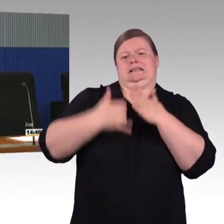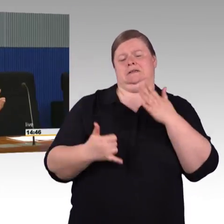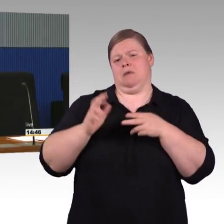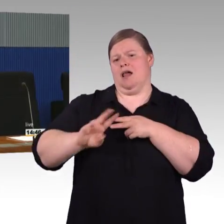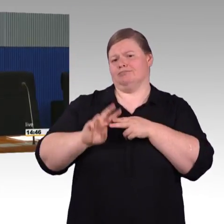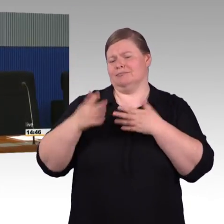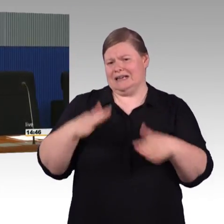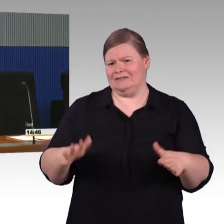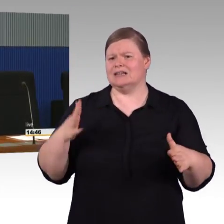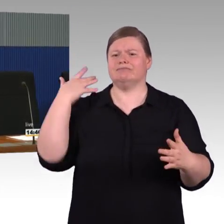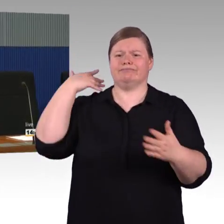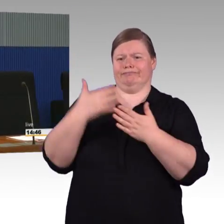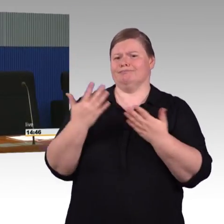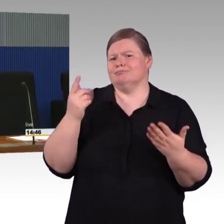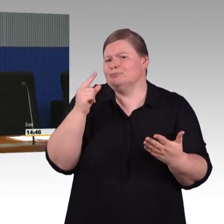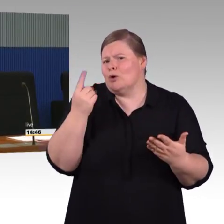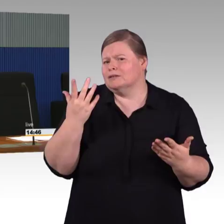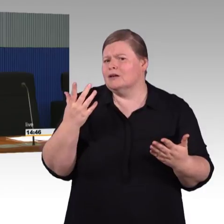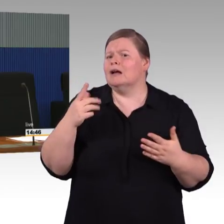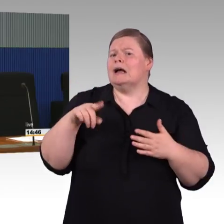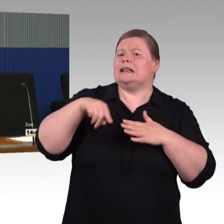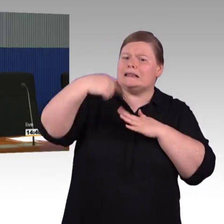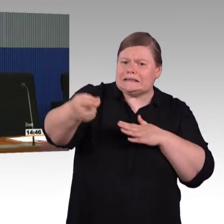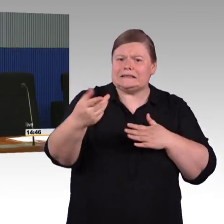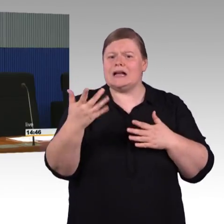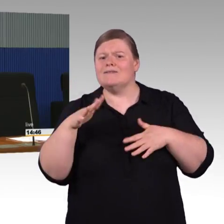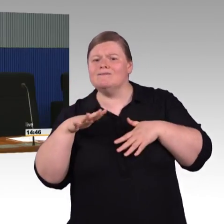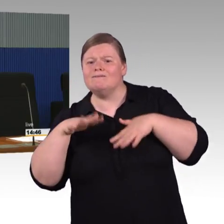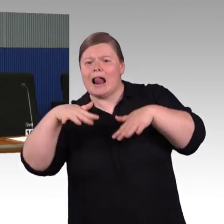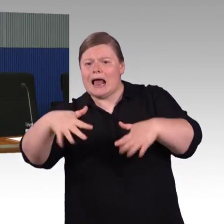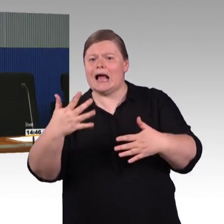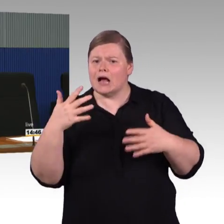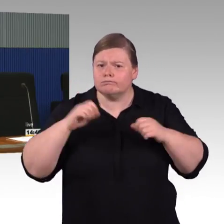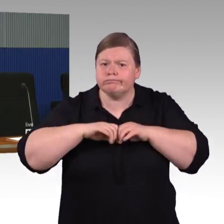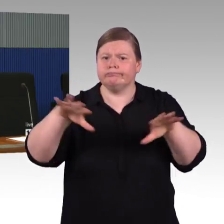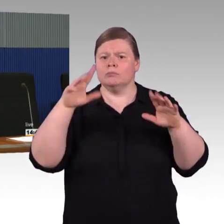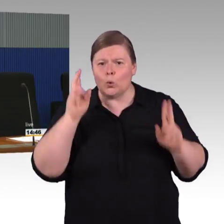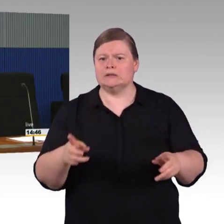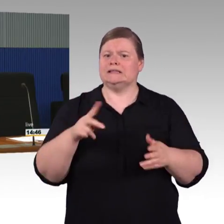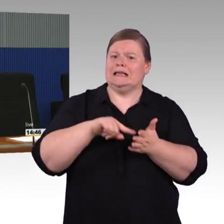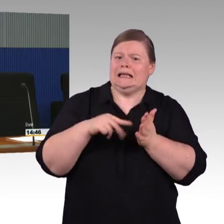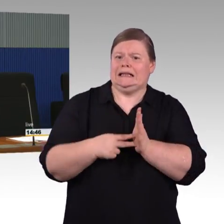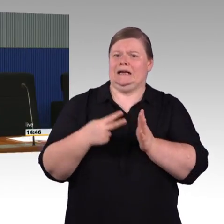Ich habe vorher versucht zu erläutern aus Bestandsfinanzierung, wo wir immer nur bei technischem Bedarf erneuern,